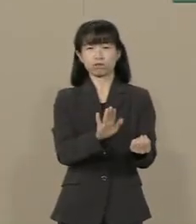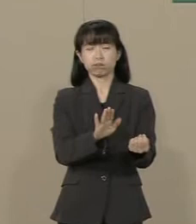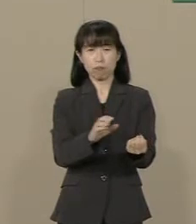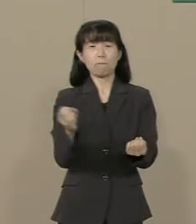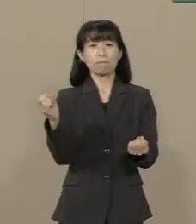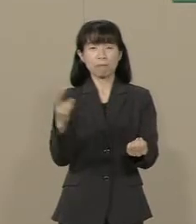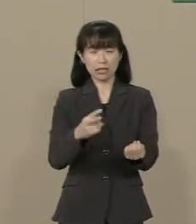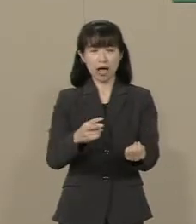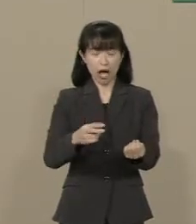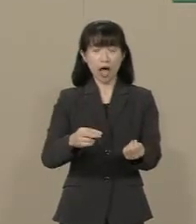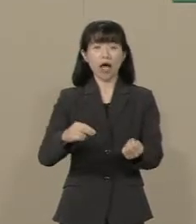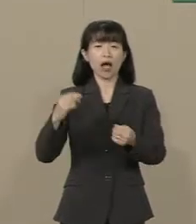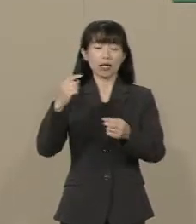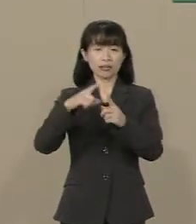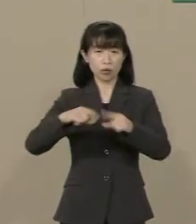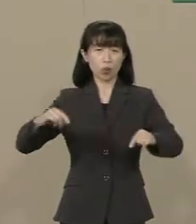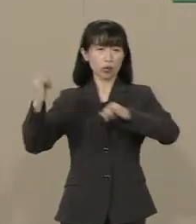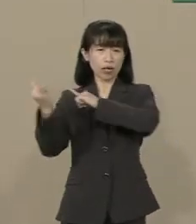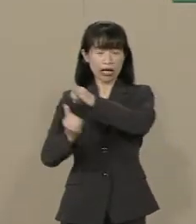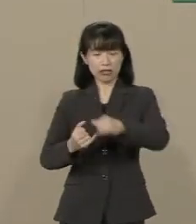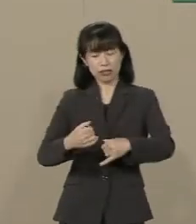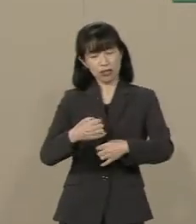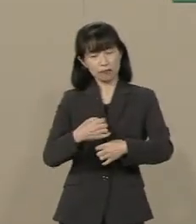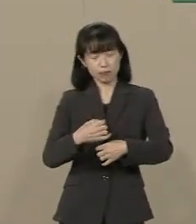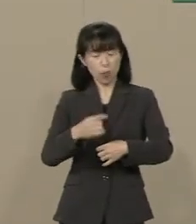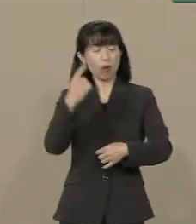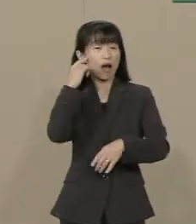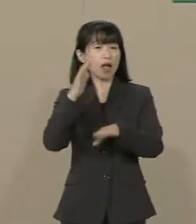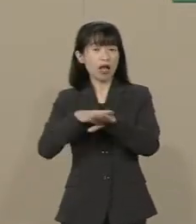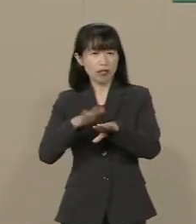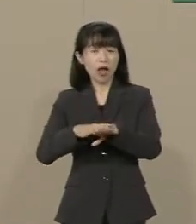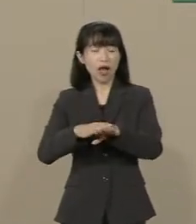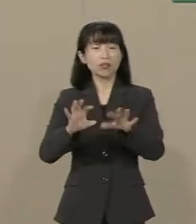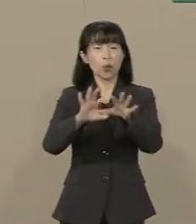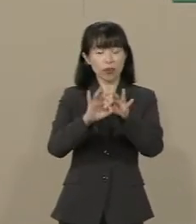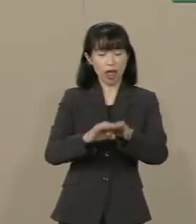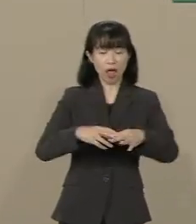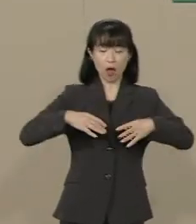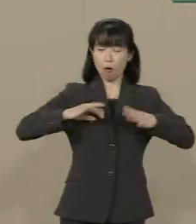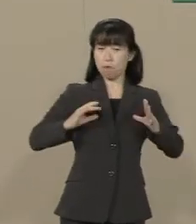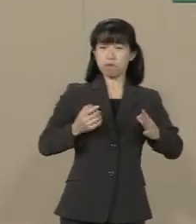自分の国に誇りを持てない子供 たちがたくさん出てまいりました